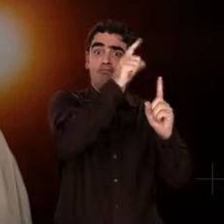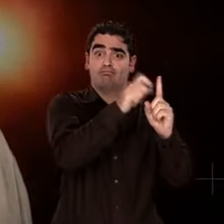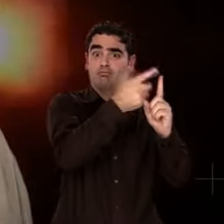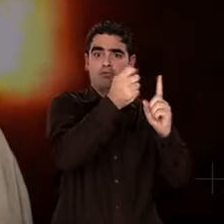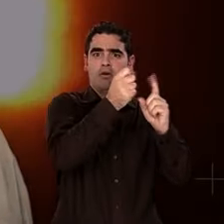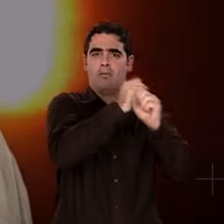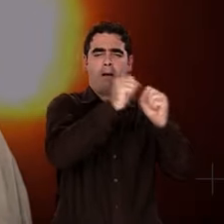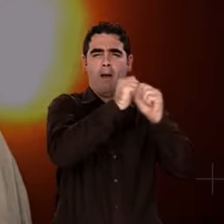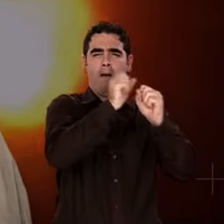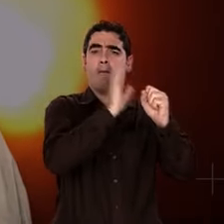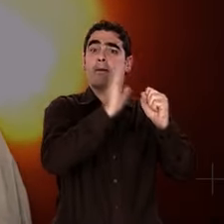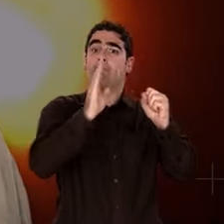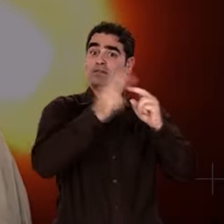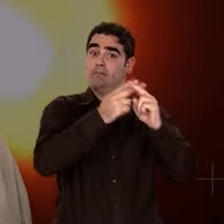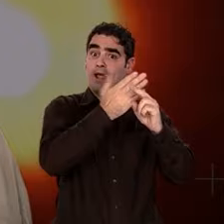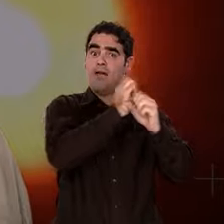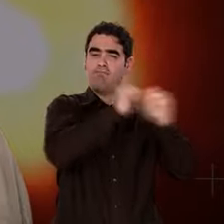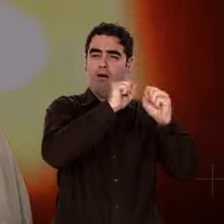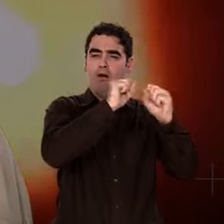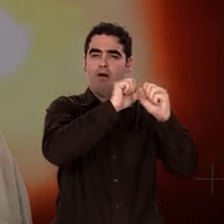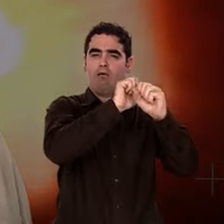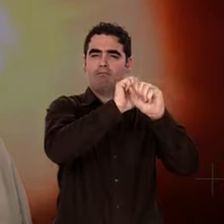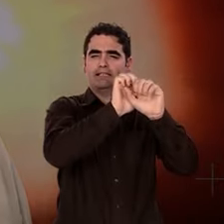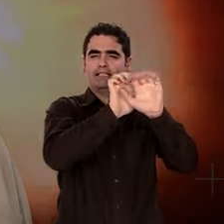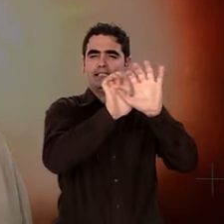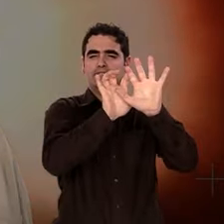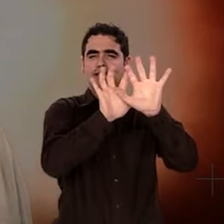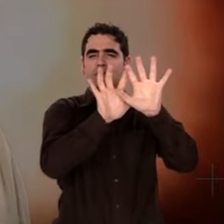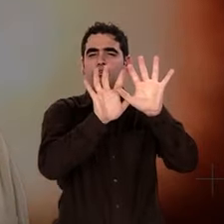Notre Univers aurait émergé il y a 13,7 milliards d'années,